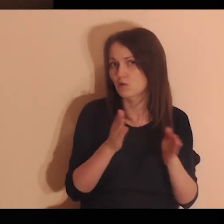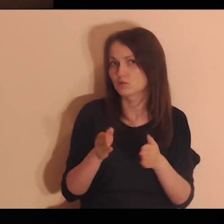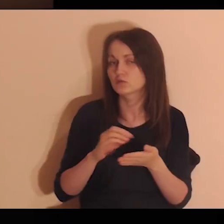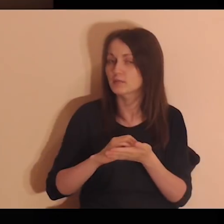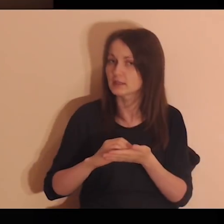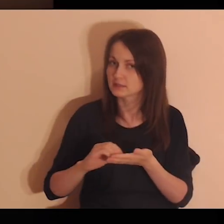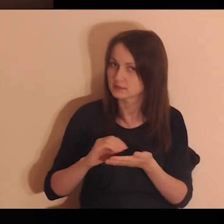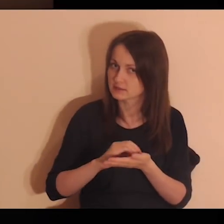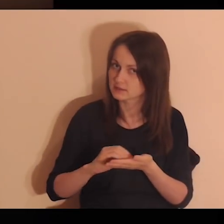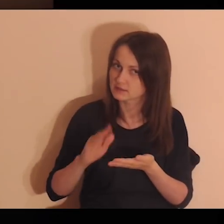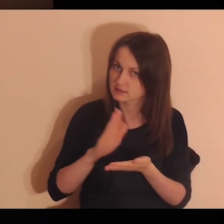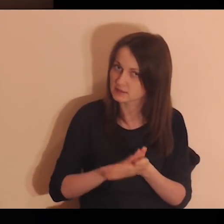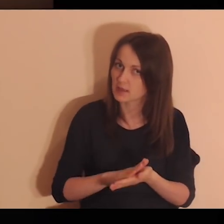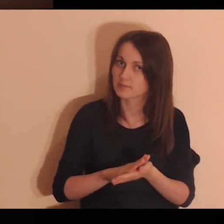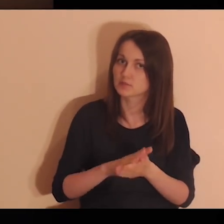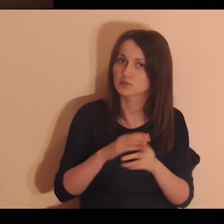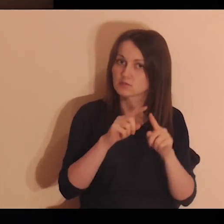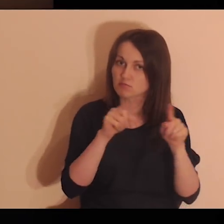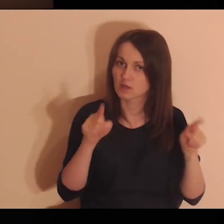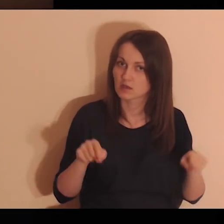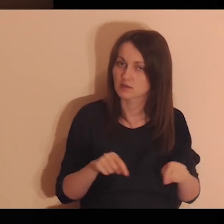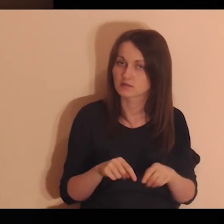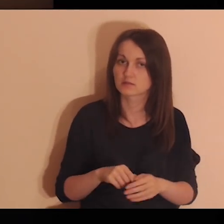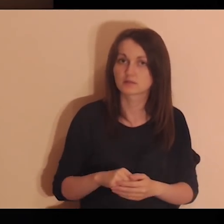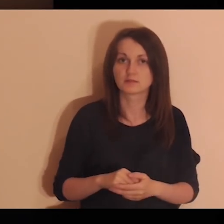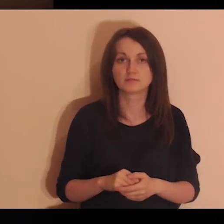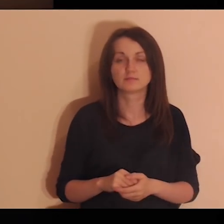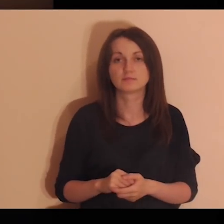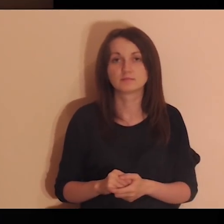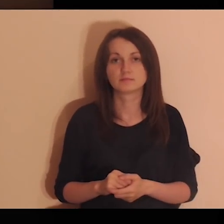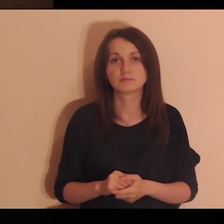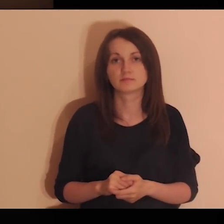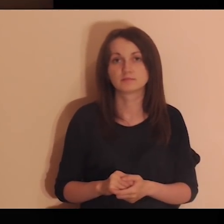Pomyśl o tych osobach i zapisz je na kartce.